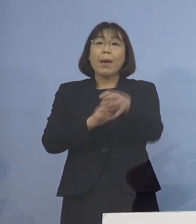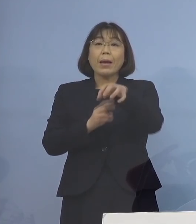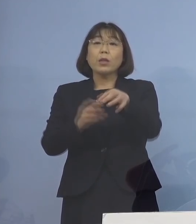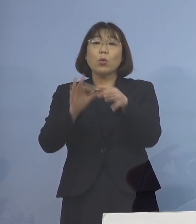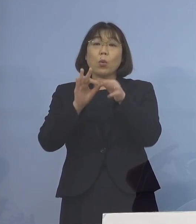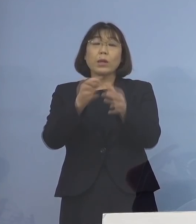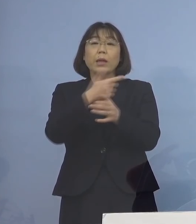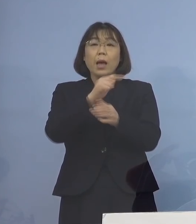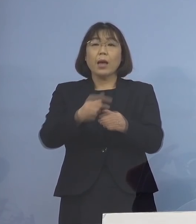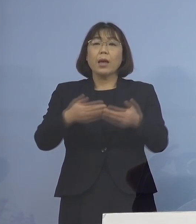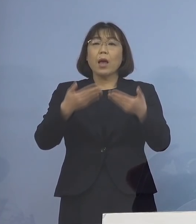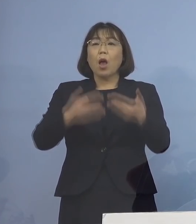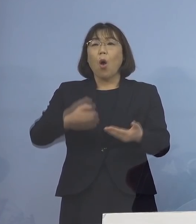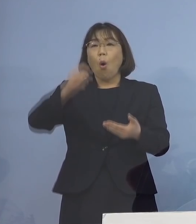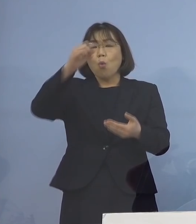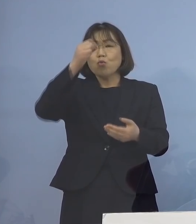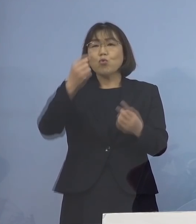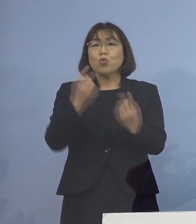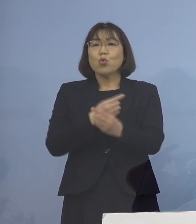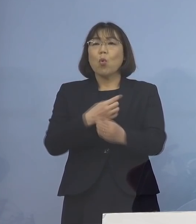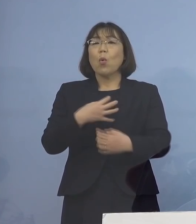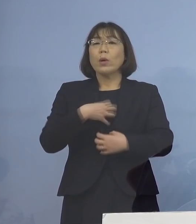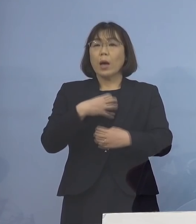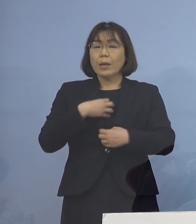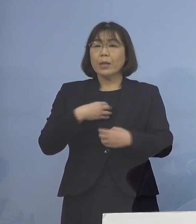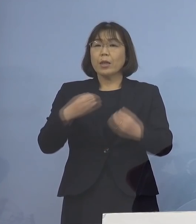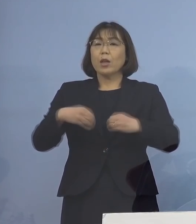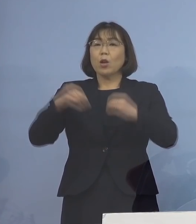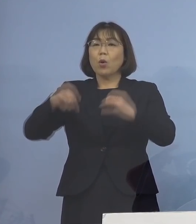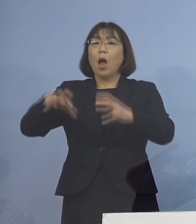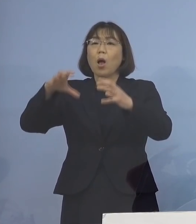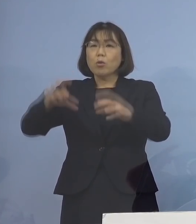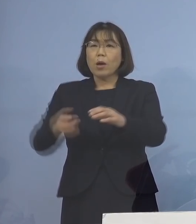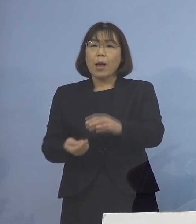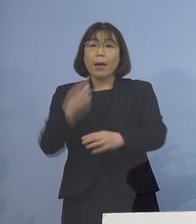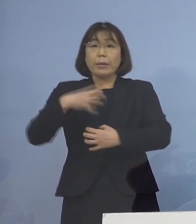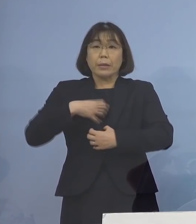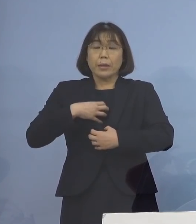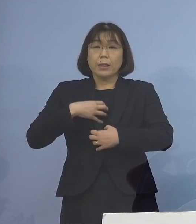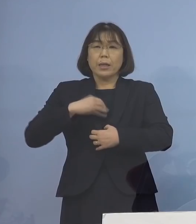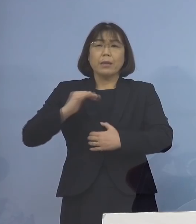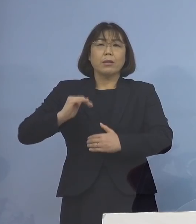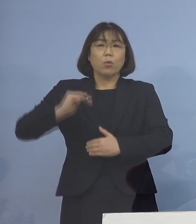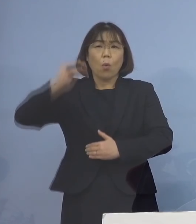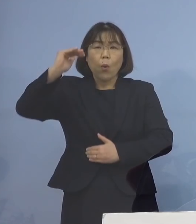重症化リスクやクラスターの 発生リスクの高い施設の対応を